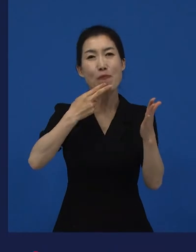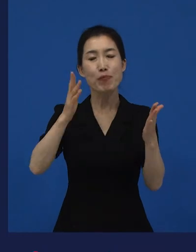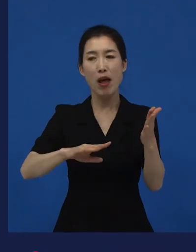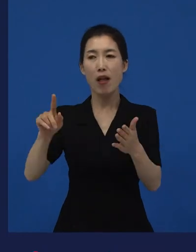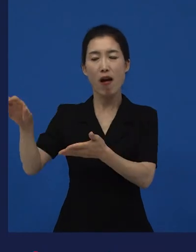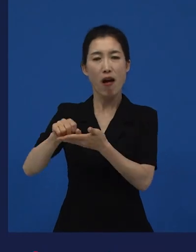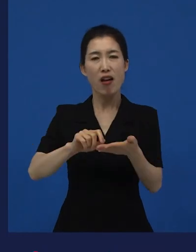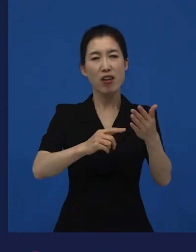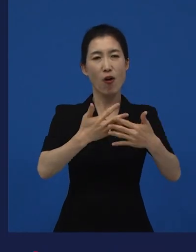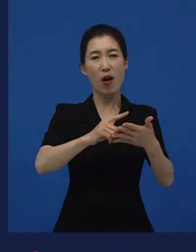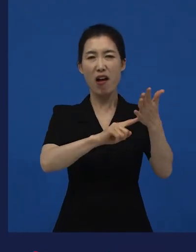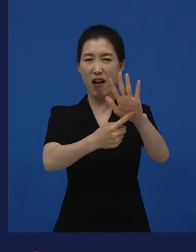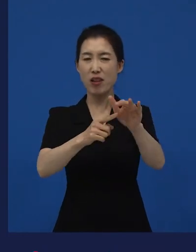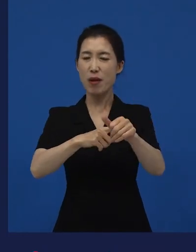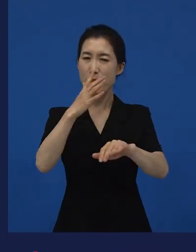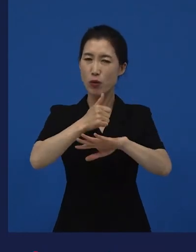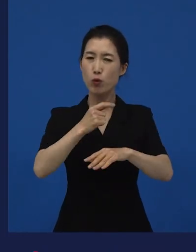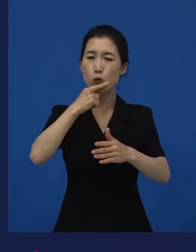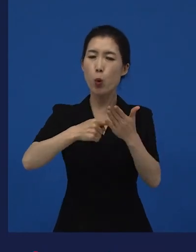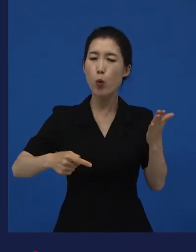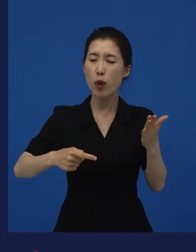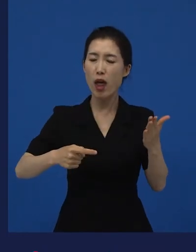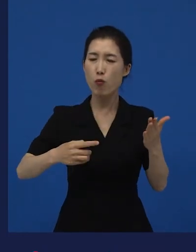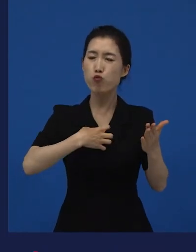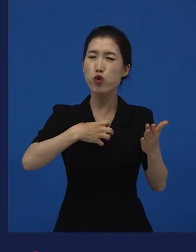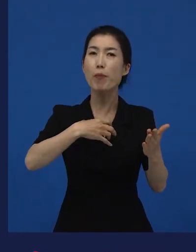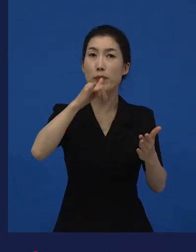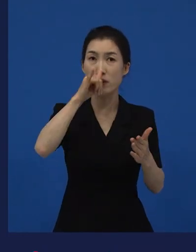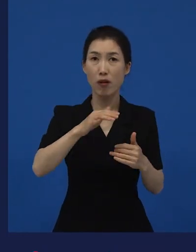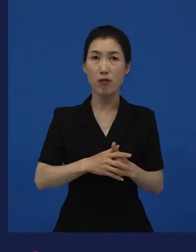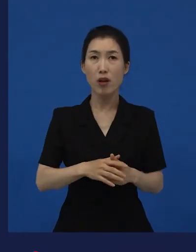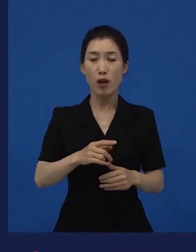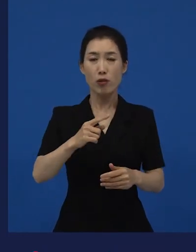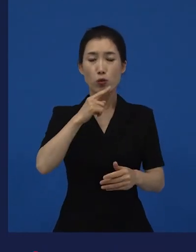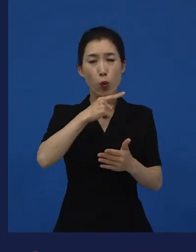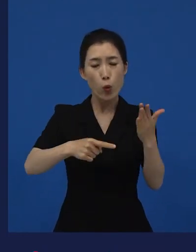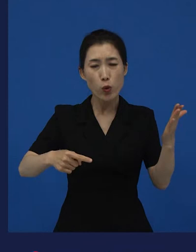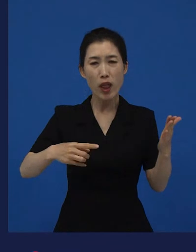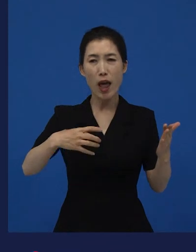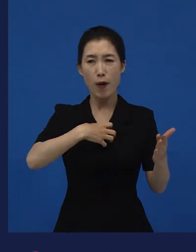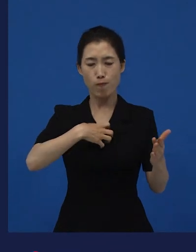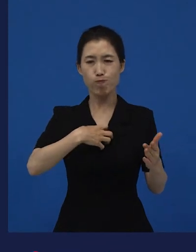이 영화는 나에게 손해를 감수하게 만드는 무슨 매력이 있는 거지? 라고 했을 때